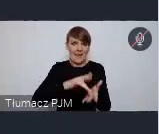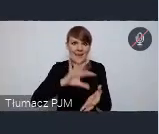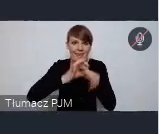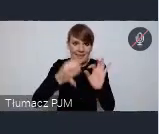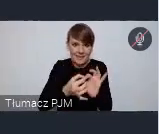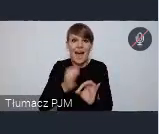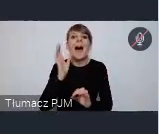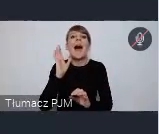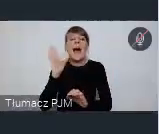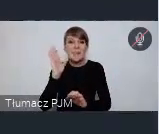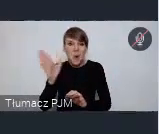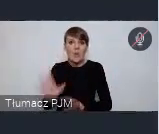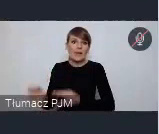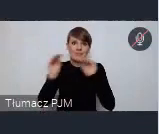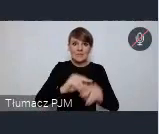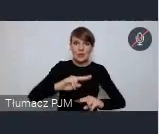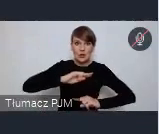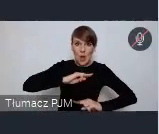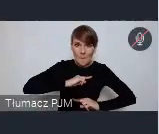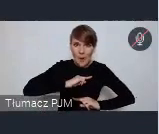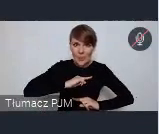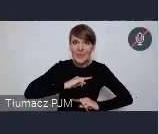gdzie do Sopotu w którym między inni odbywa się